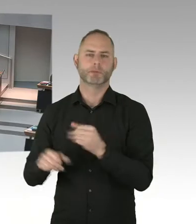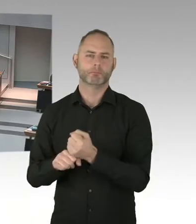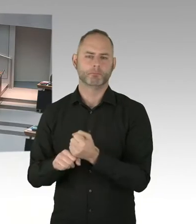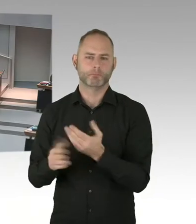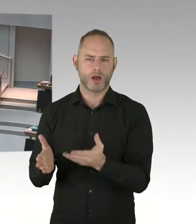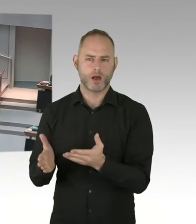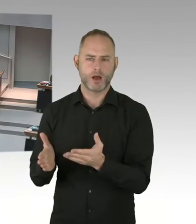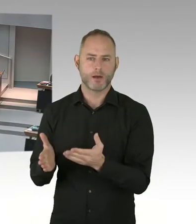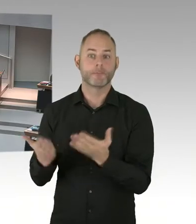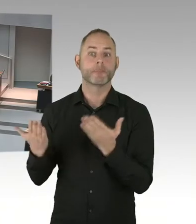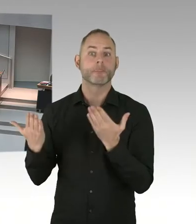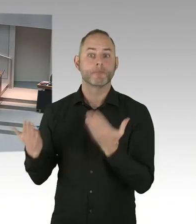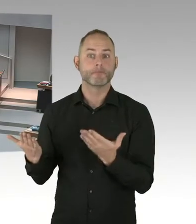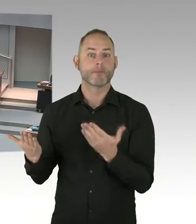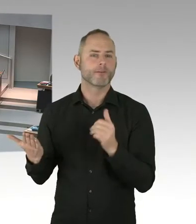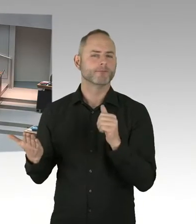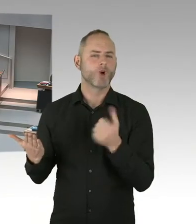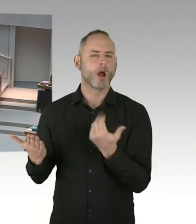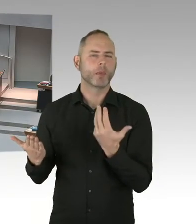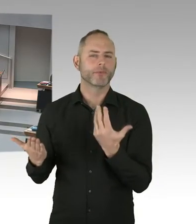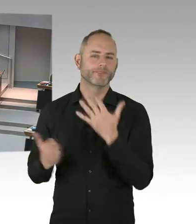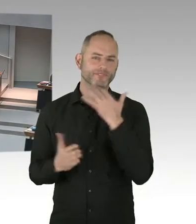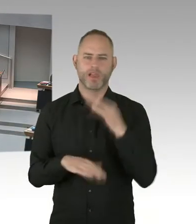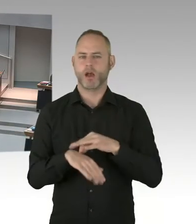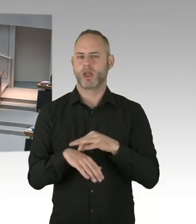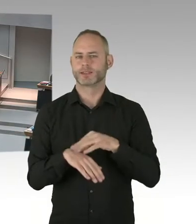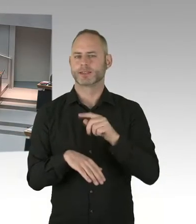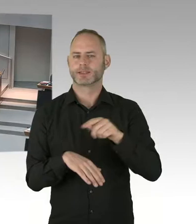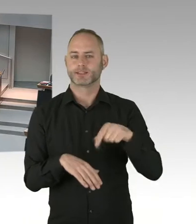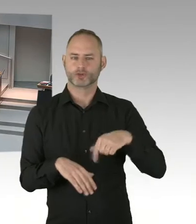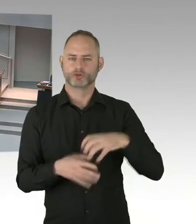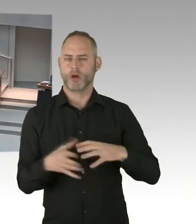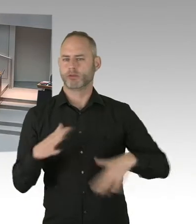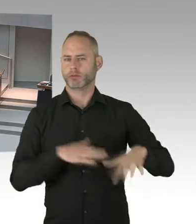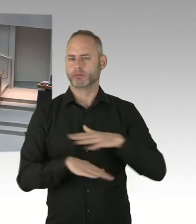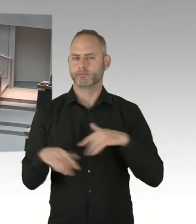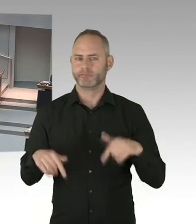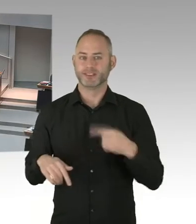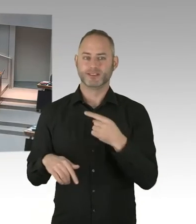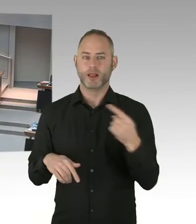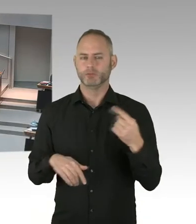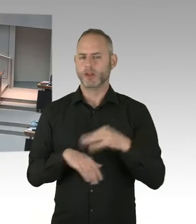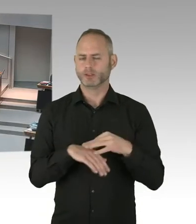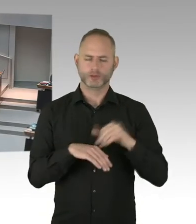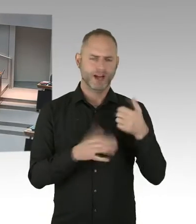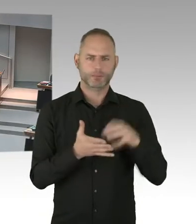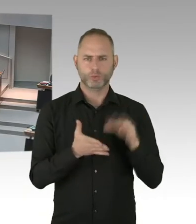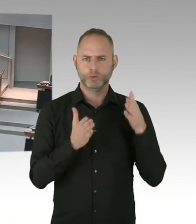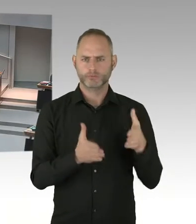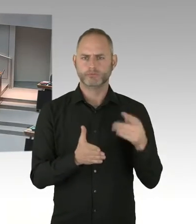Wir haben Oktober Checkpoint Berlin eingerichtet, wo wirklich einmalig ist, auch weltweit.